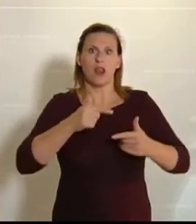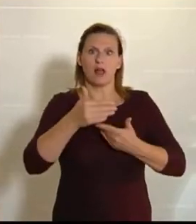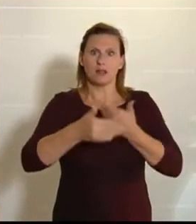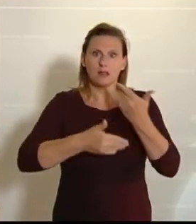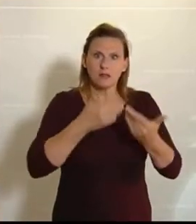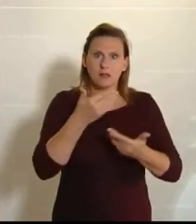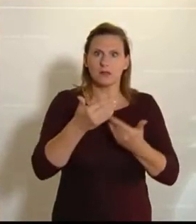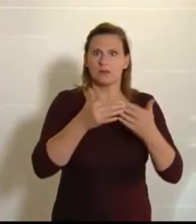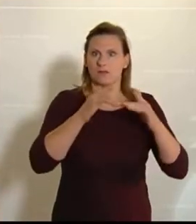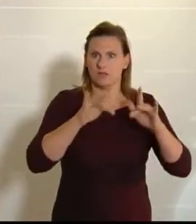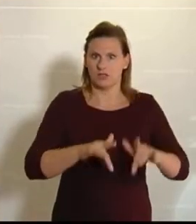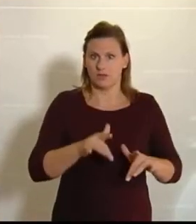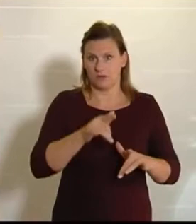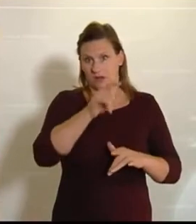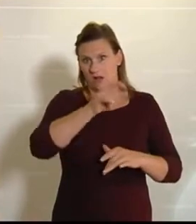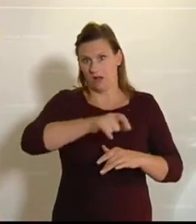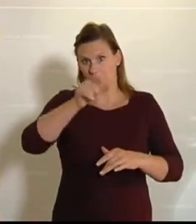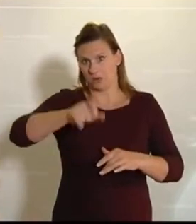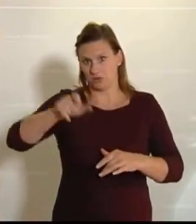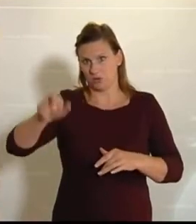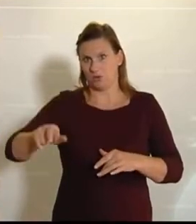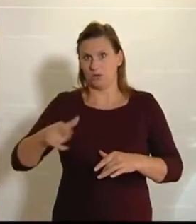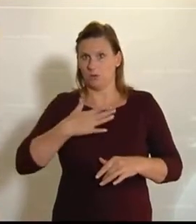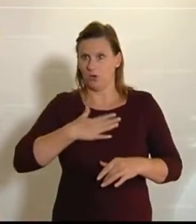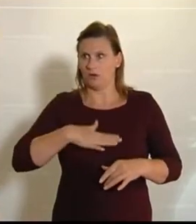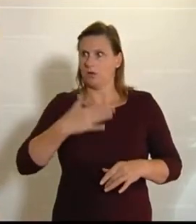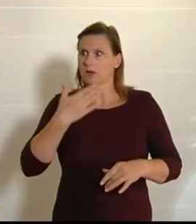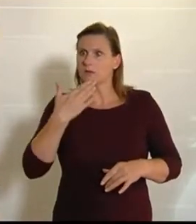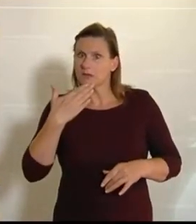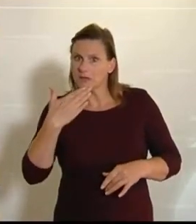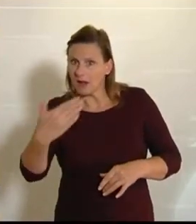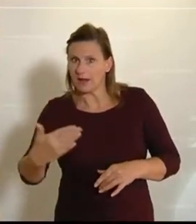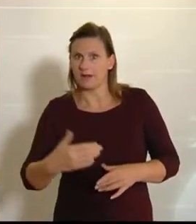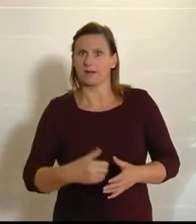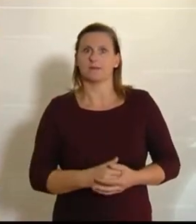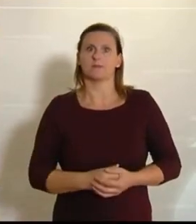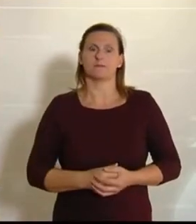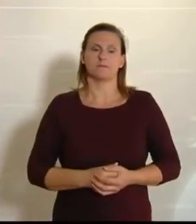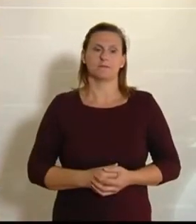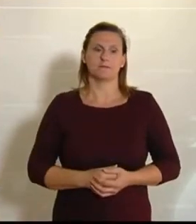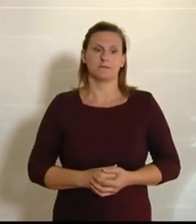lassen. (Beifall bei den NEOS.)